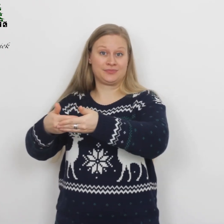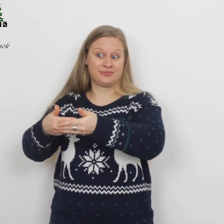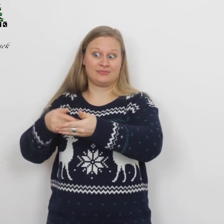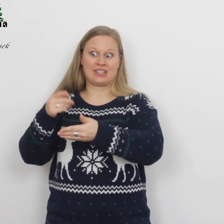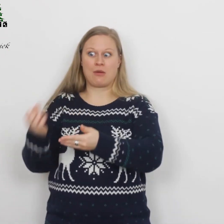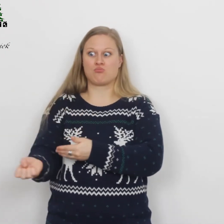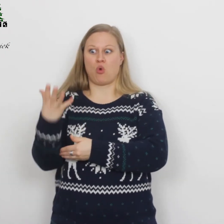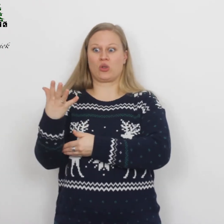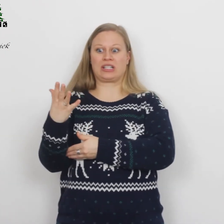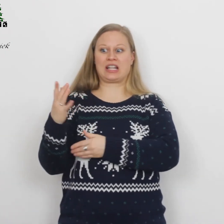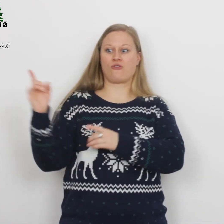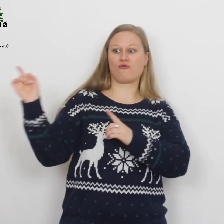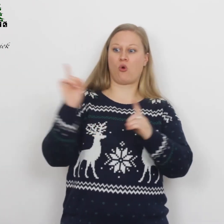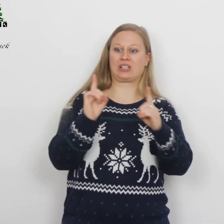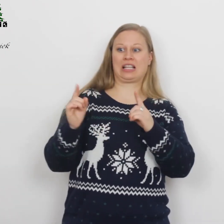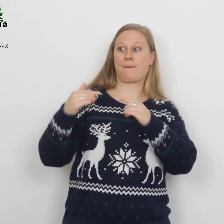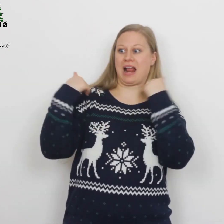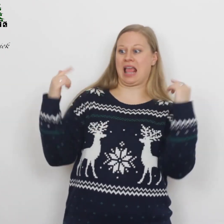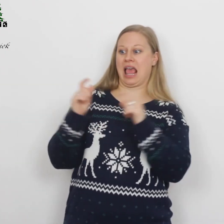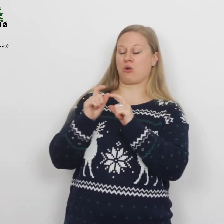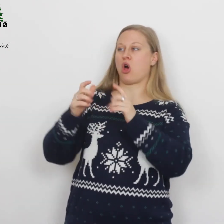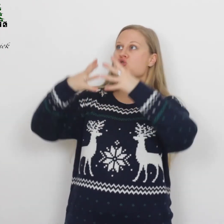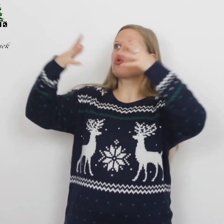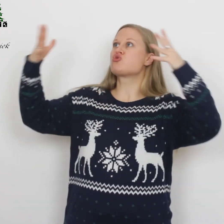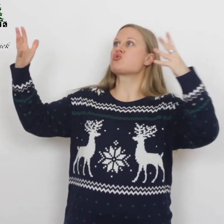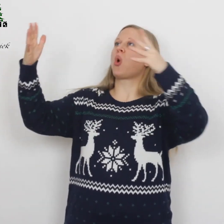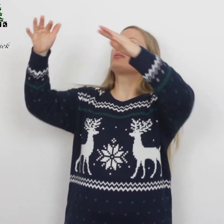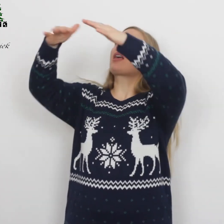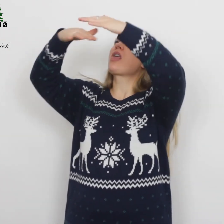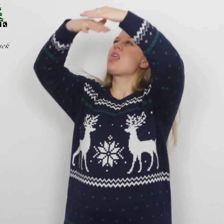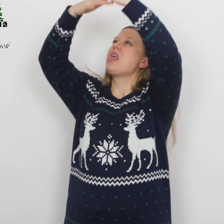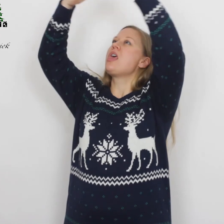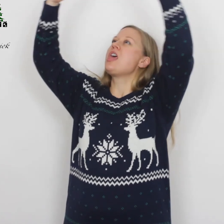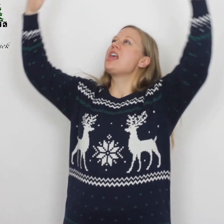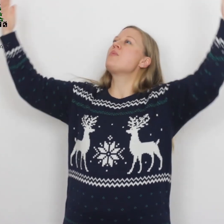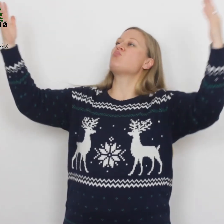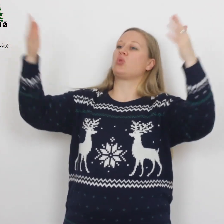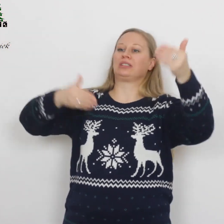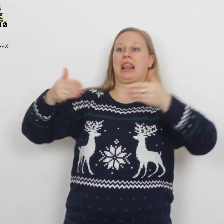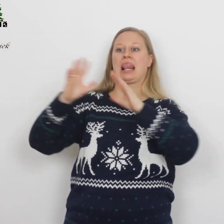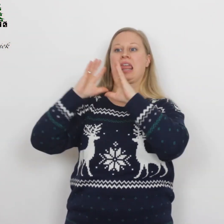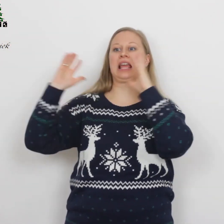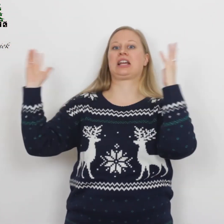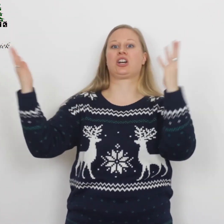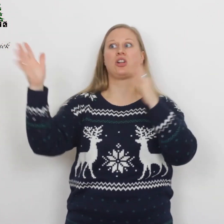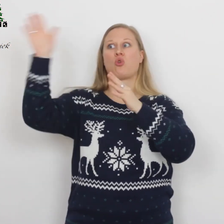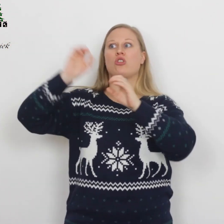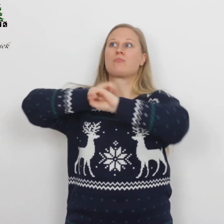En plotseling voegde zich bij de engel een groot hemels leger… …dat God prees met de woorden: